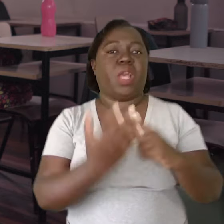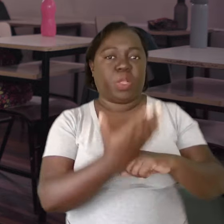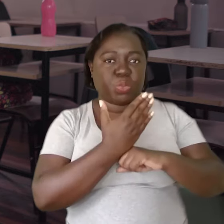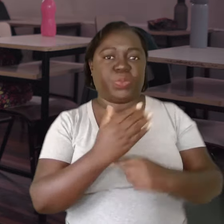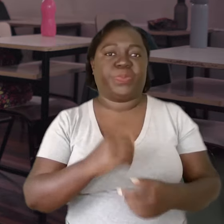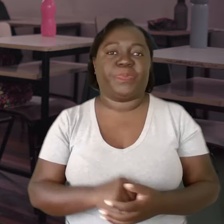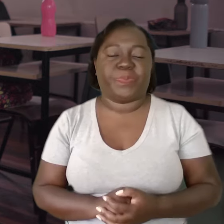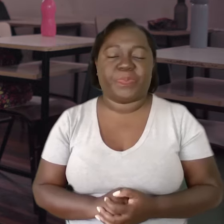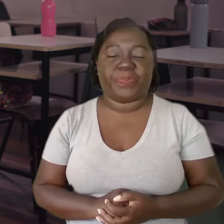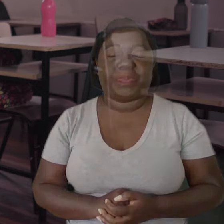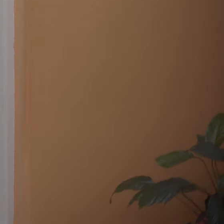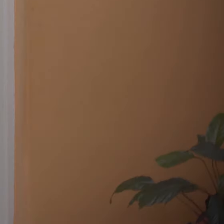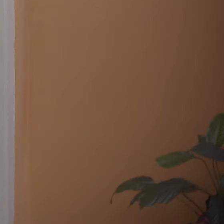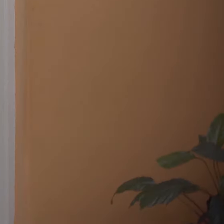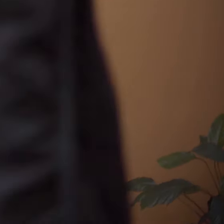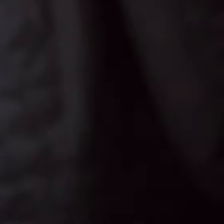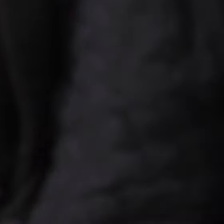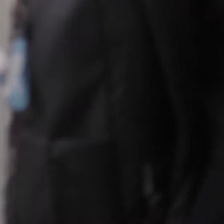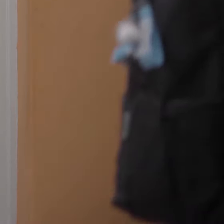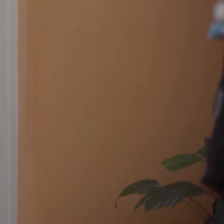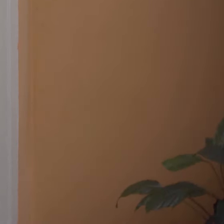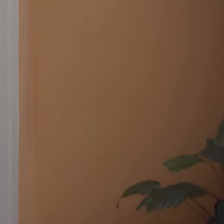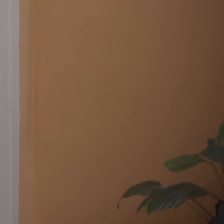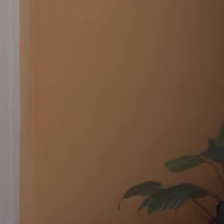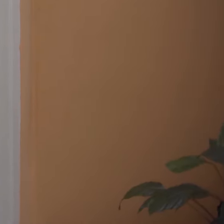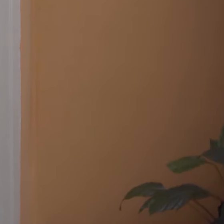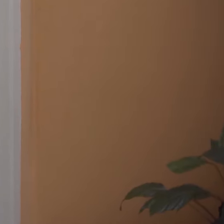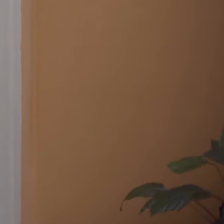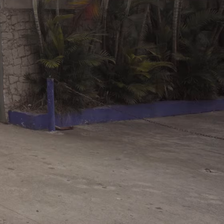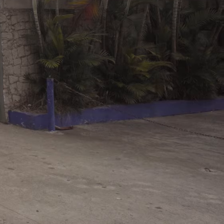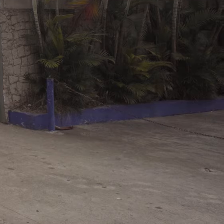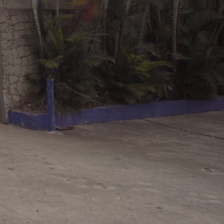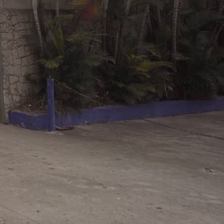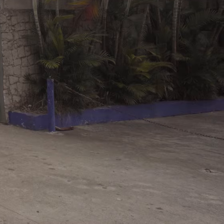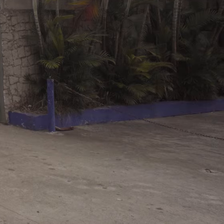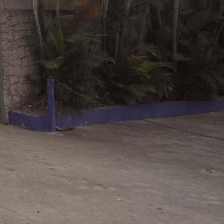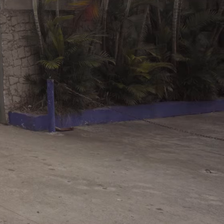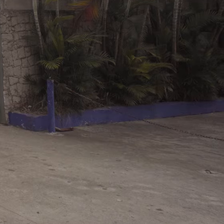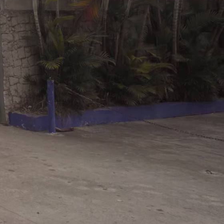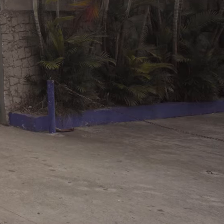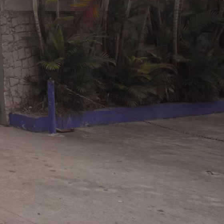para procurar ajuda.